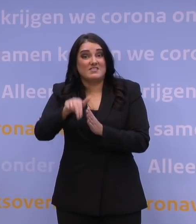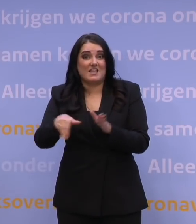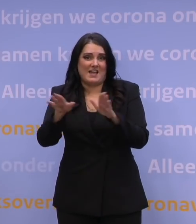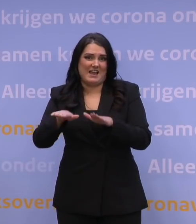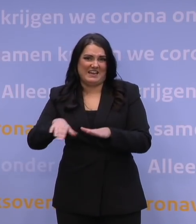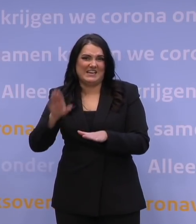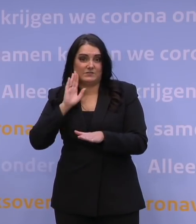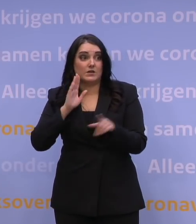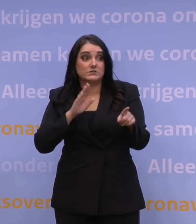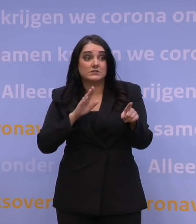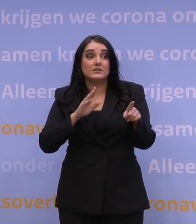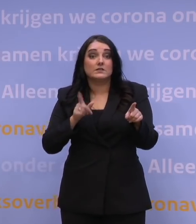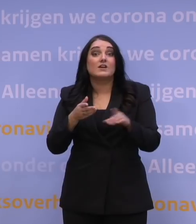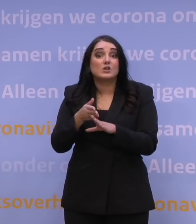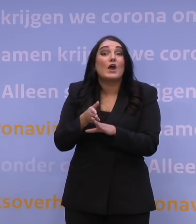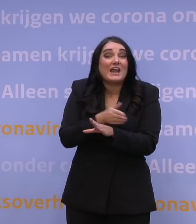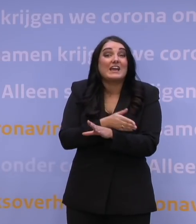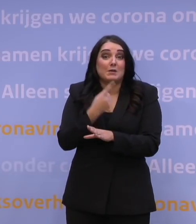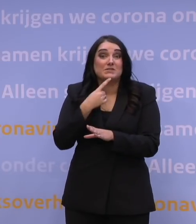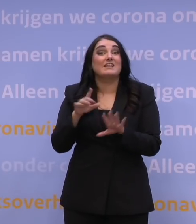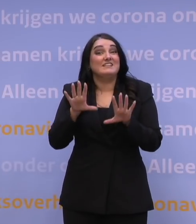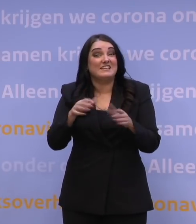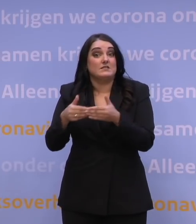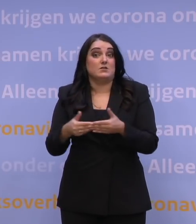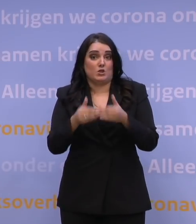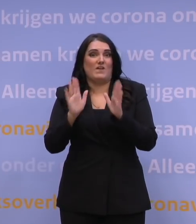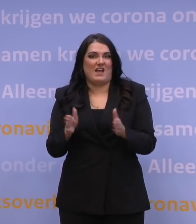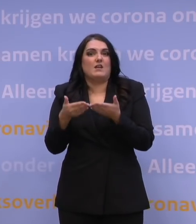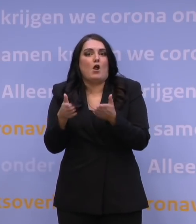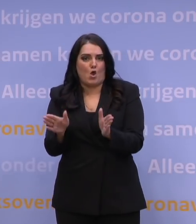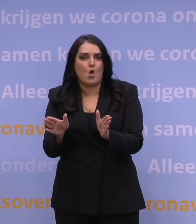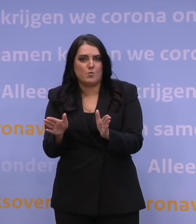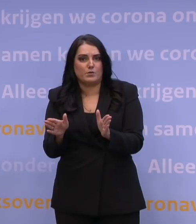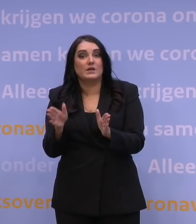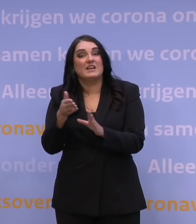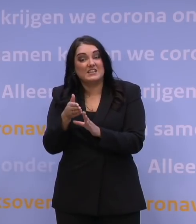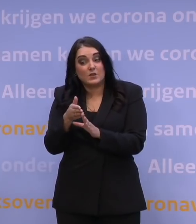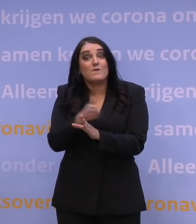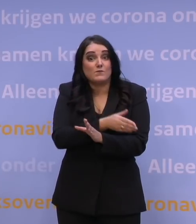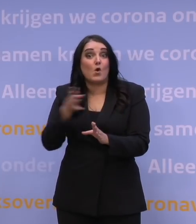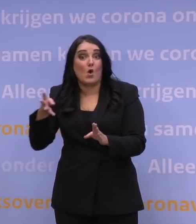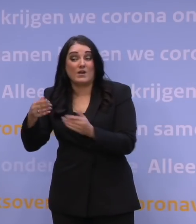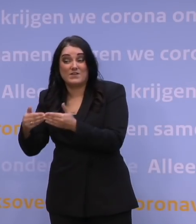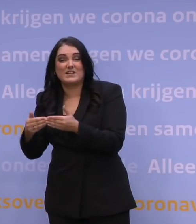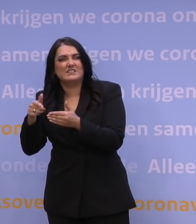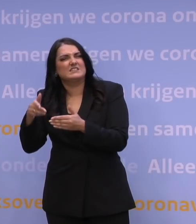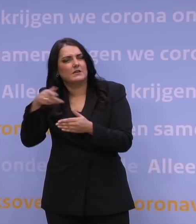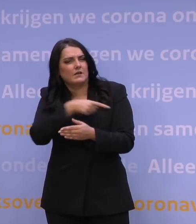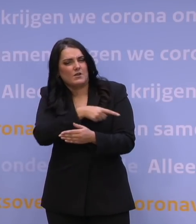Dus dat zou zijn op de 10e inderdaad en dat is dus al eerder dan de 14e en dat is de einddatum voor überhaupt dit pakket aan maatregelen.